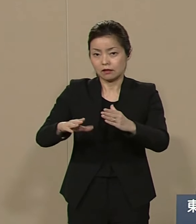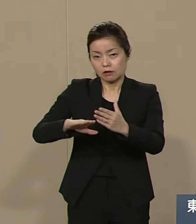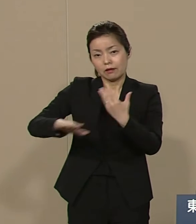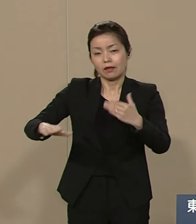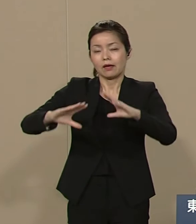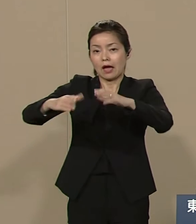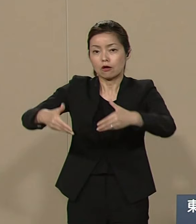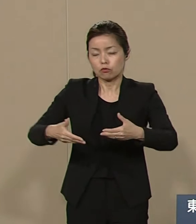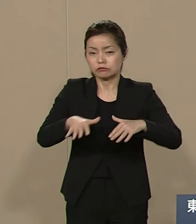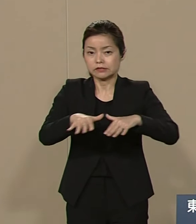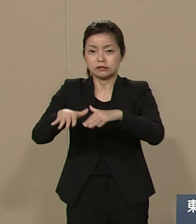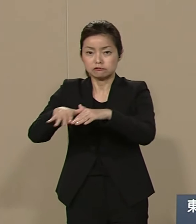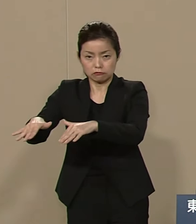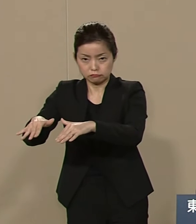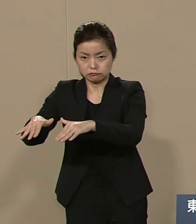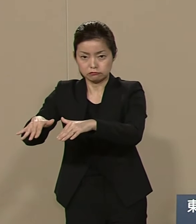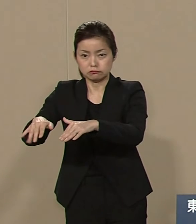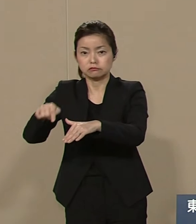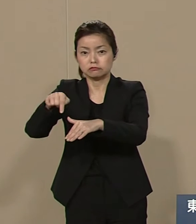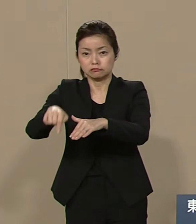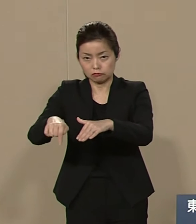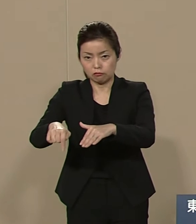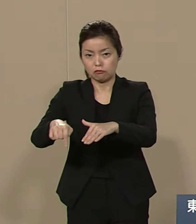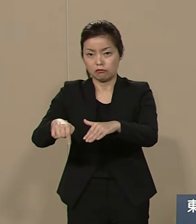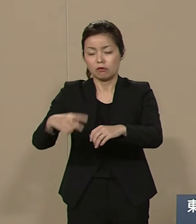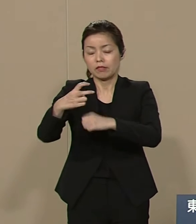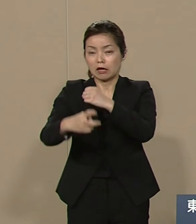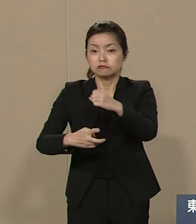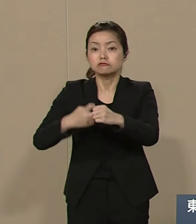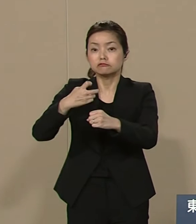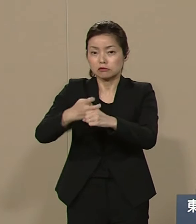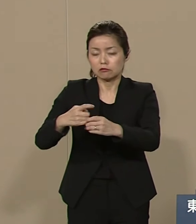後世課題への取り組みが70年 なおなりになっております